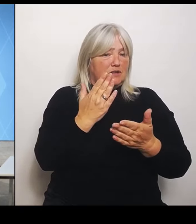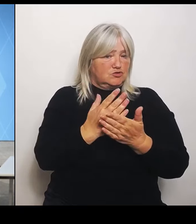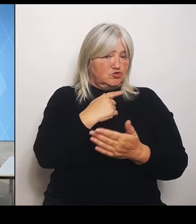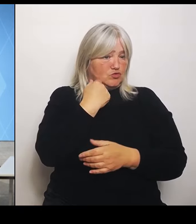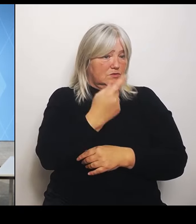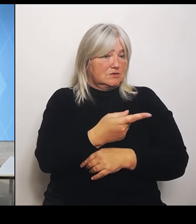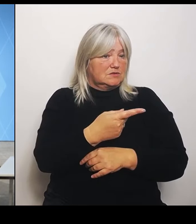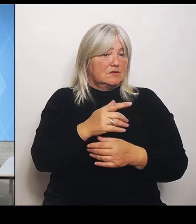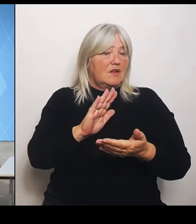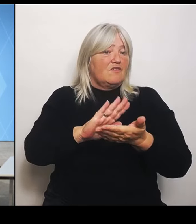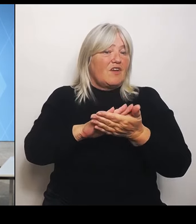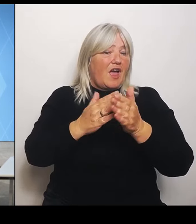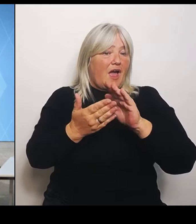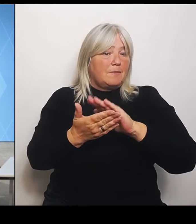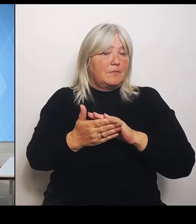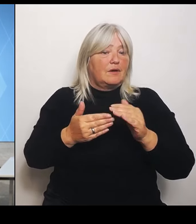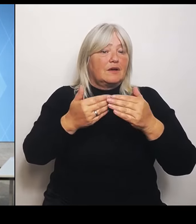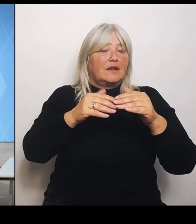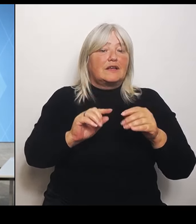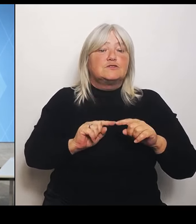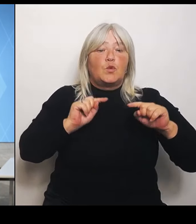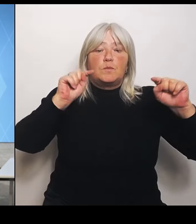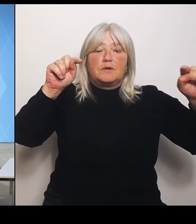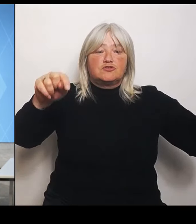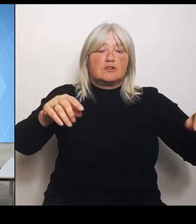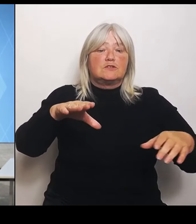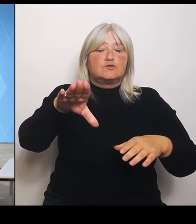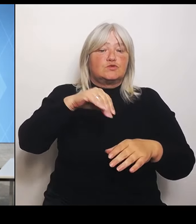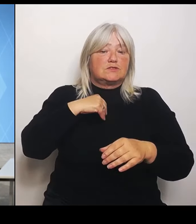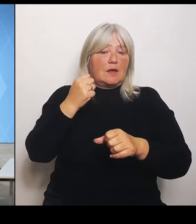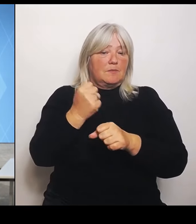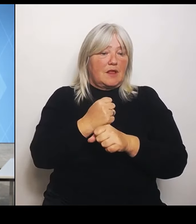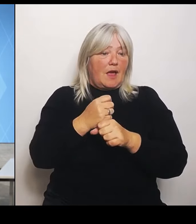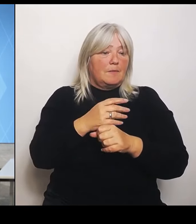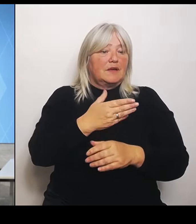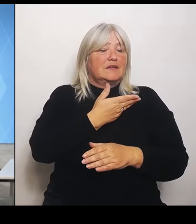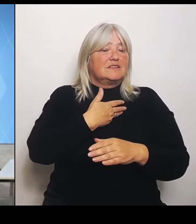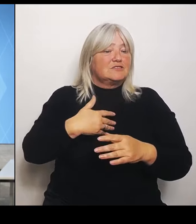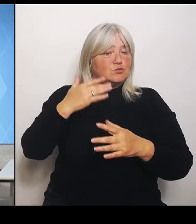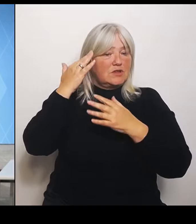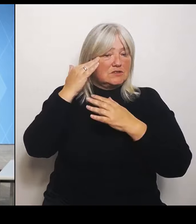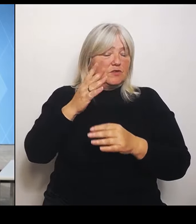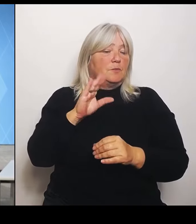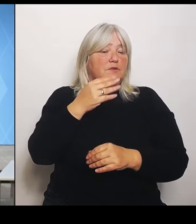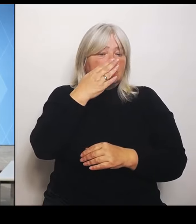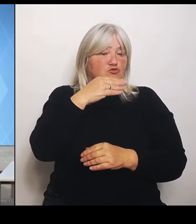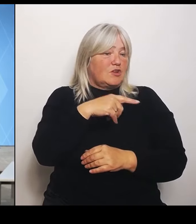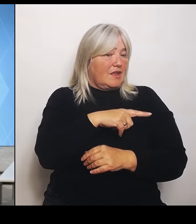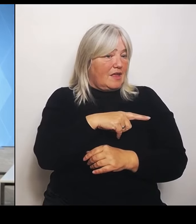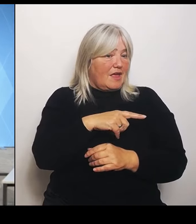Gesundheitsversorgung mit Tschechien. Inwieweit ist das jetzt gefährdet? (Rednerwechsel) Also was die